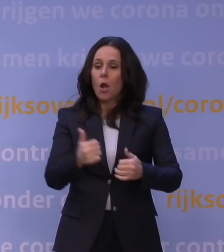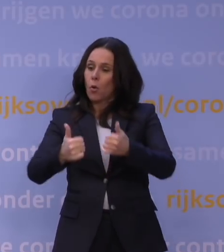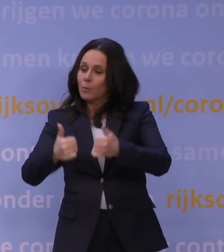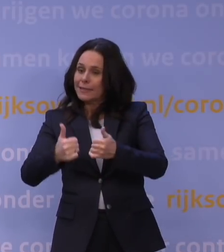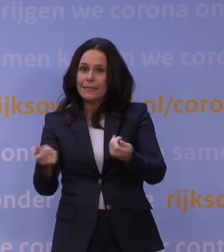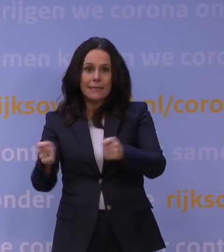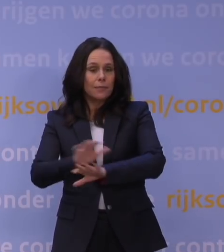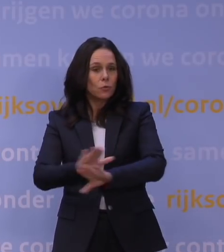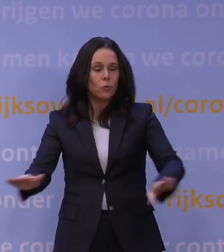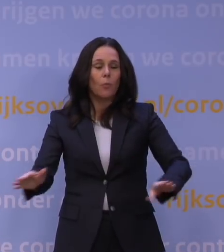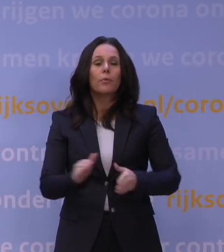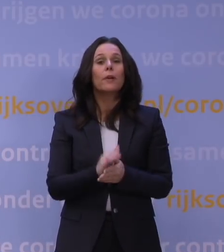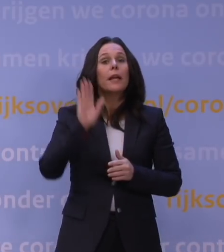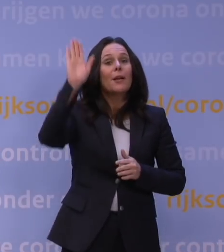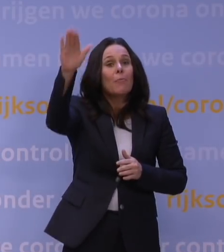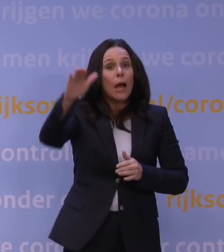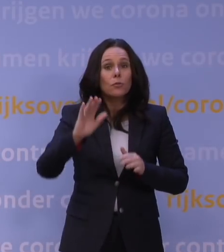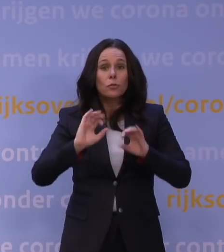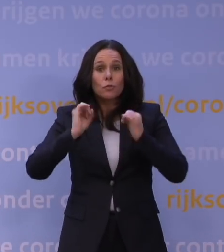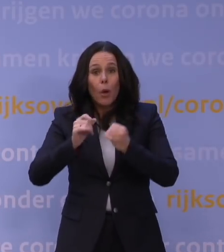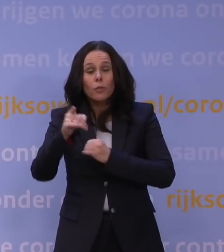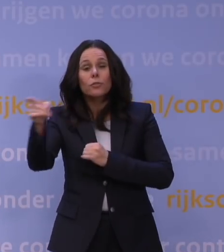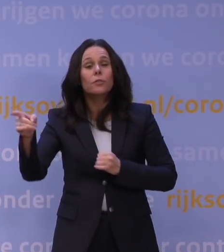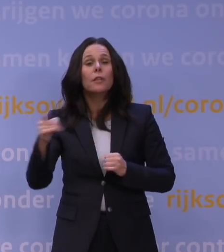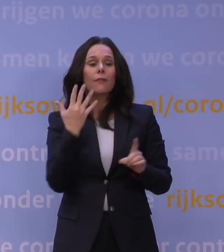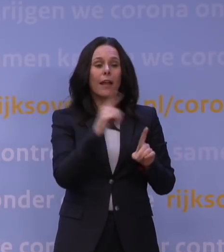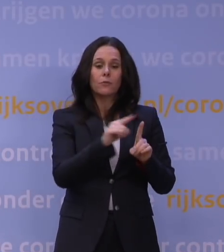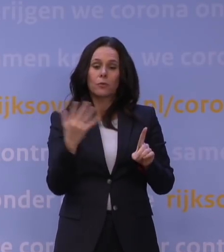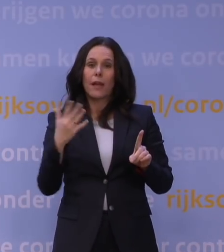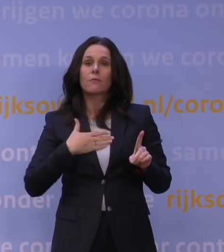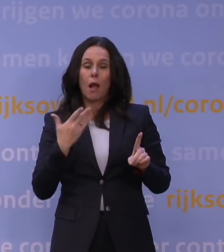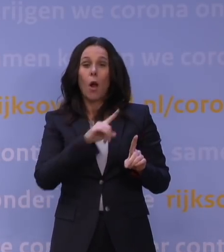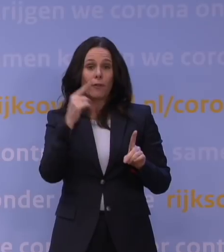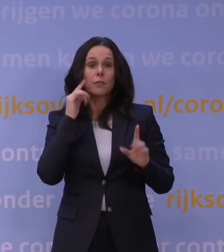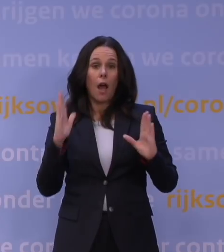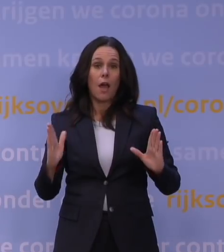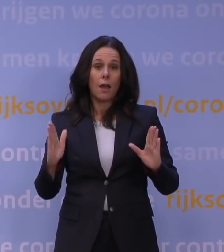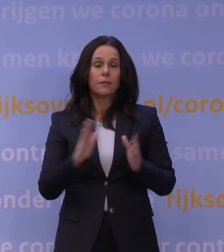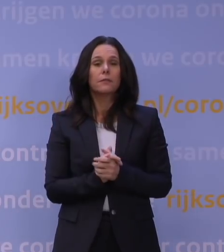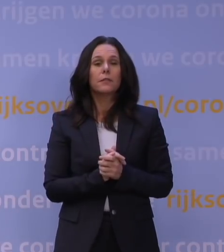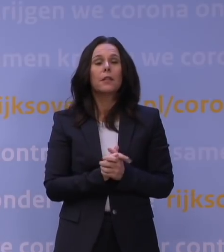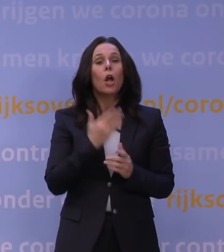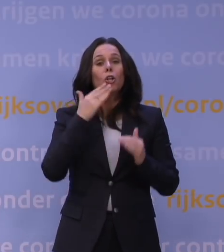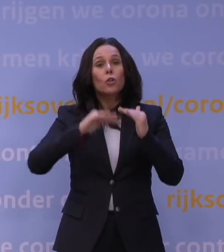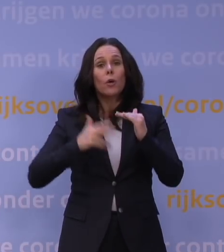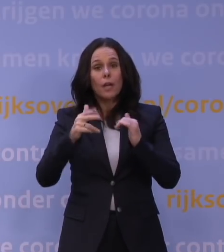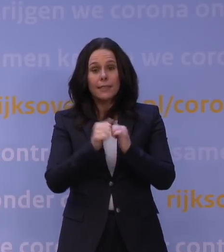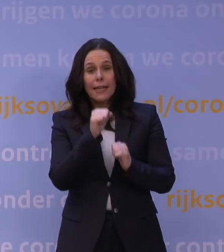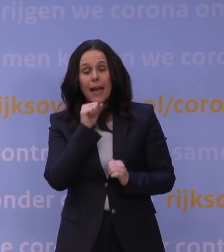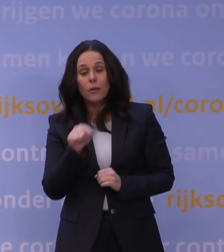Sportlocaties buiten zijn open van 5 tot 5, overdag. Onder de 18 zijn onderlinge partijtjes mogelijk,